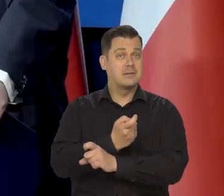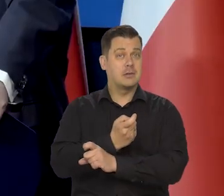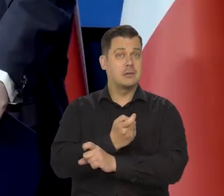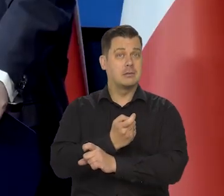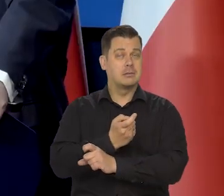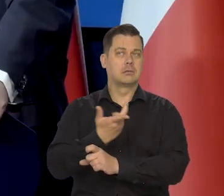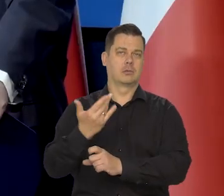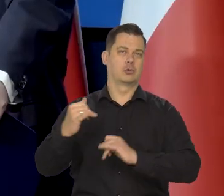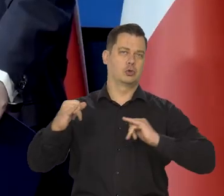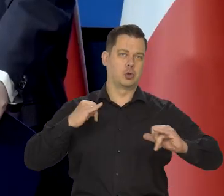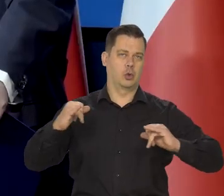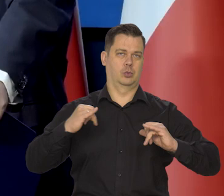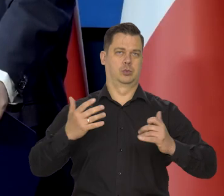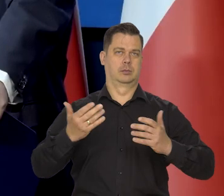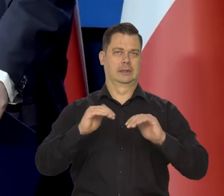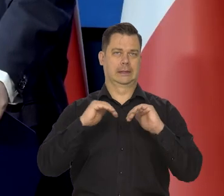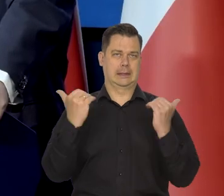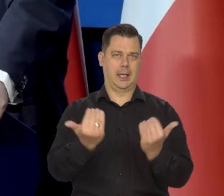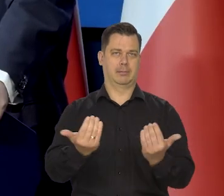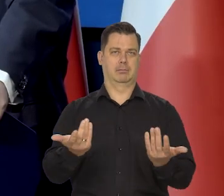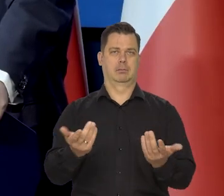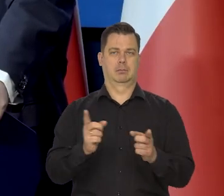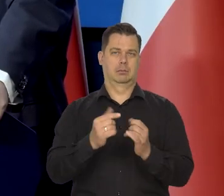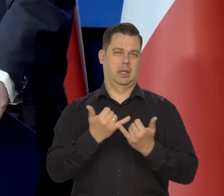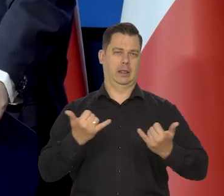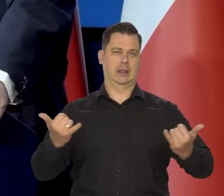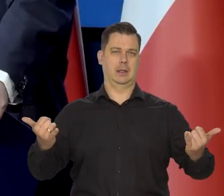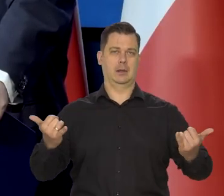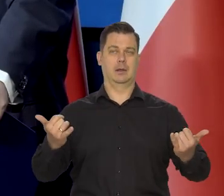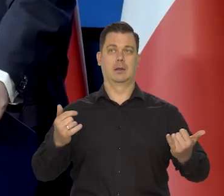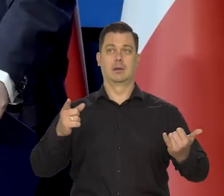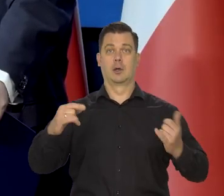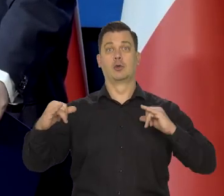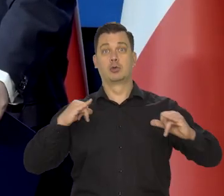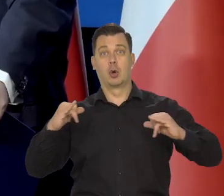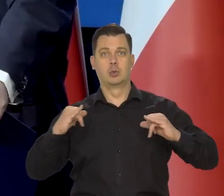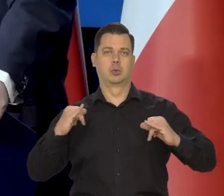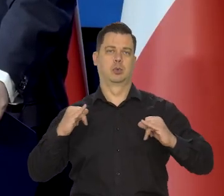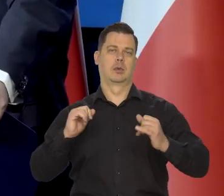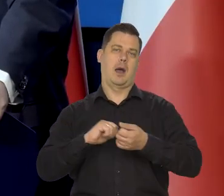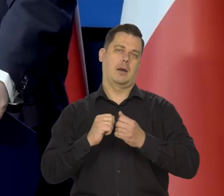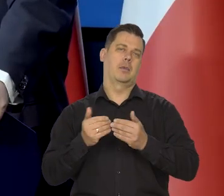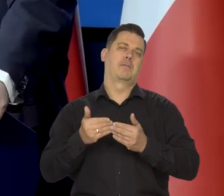Państwo w sensie rząd, parlament, inne instytucje rządowe, para rządowe,